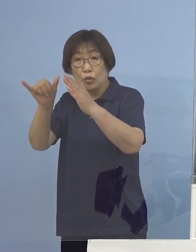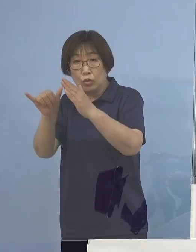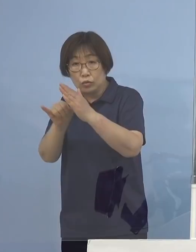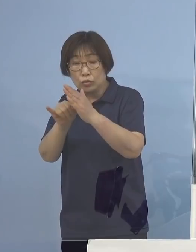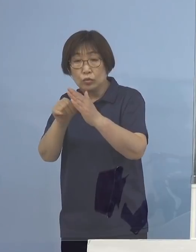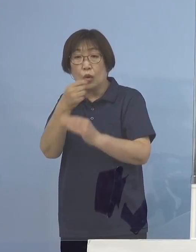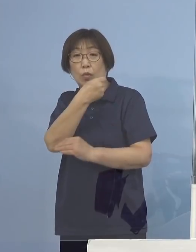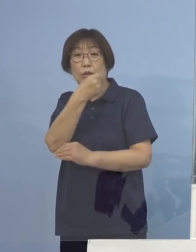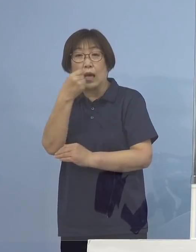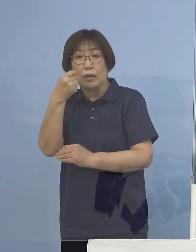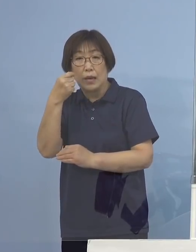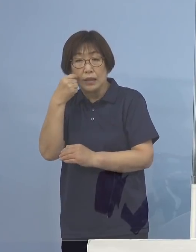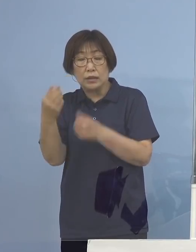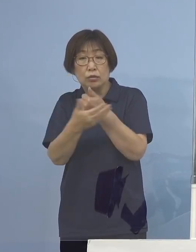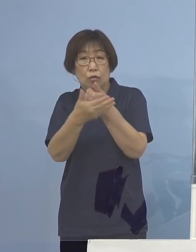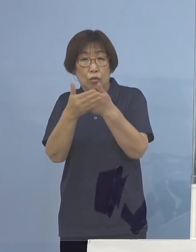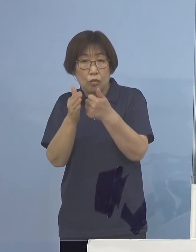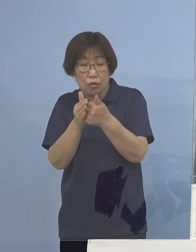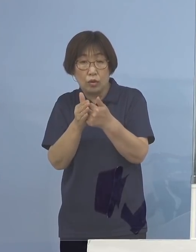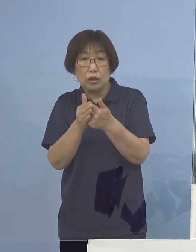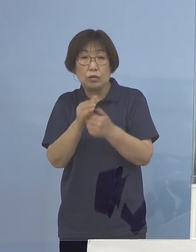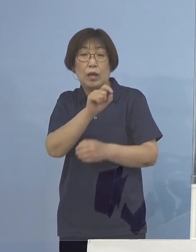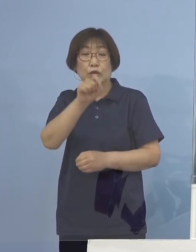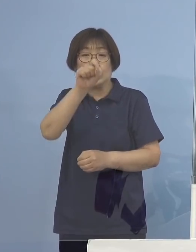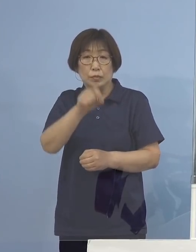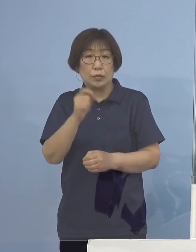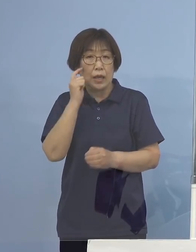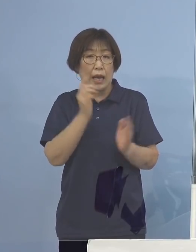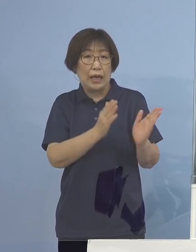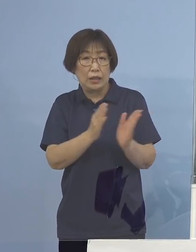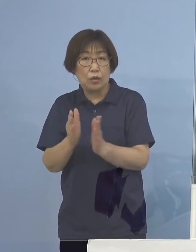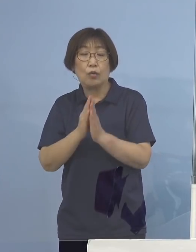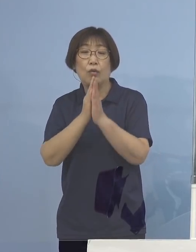十分にご配慮をよろしくお願いを申し上げます